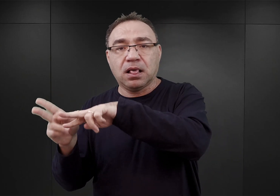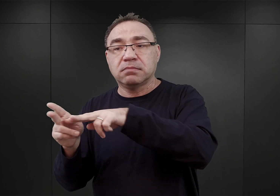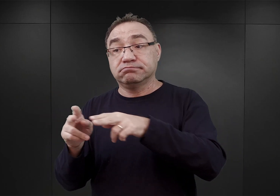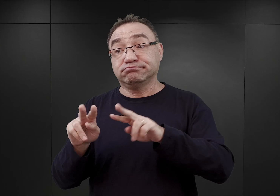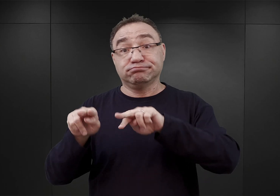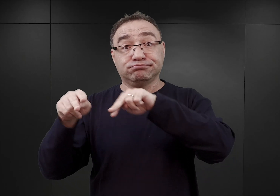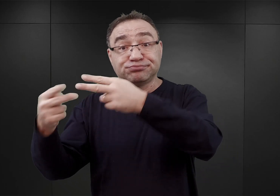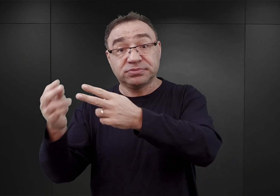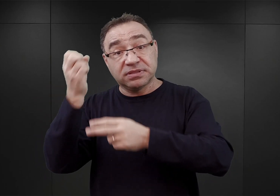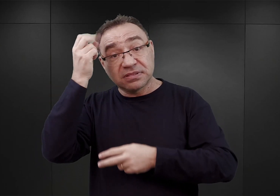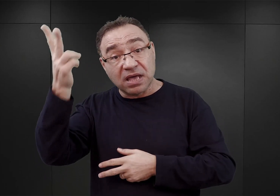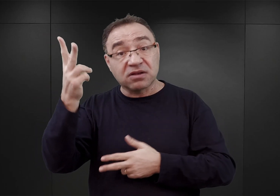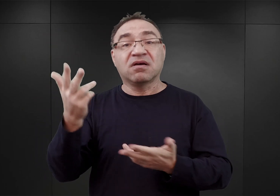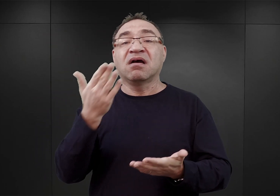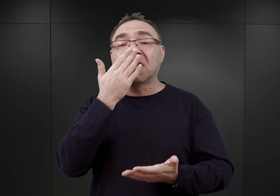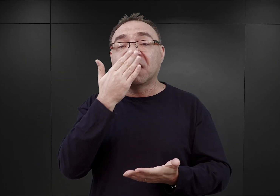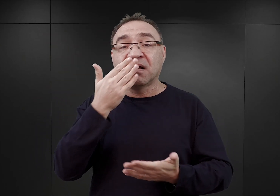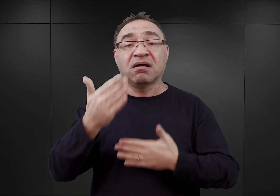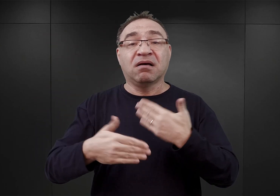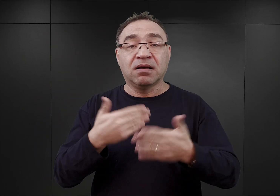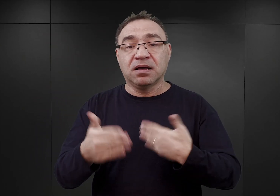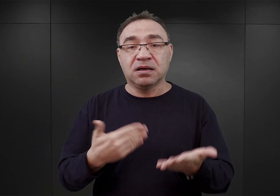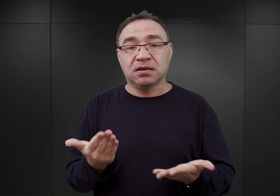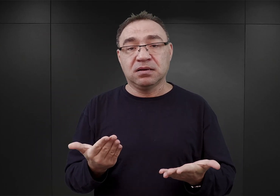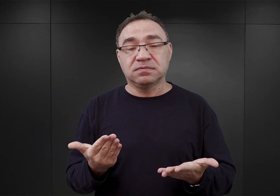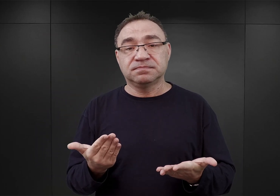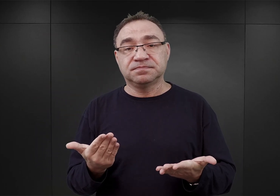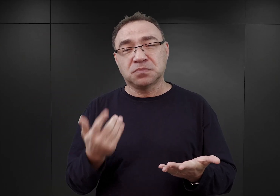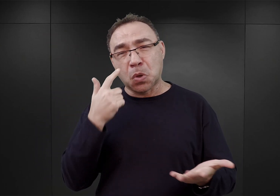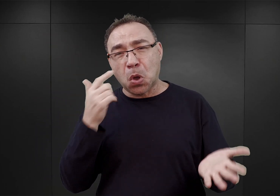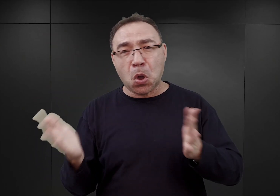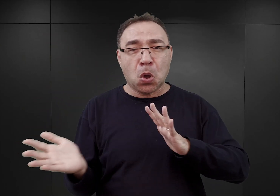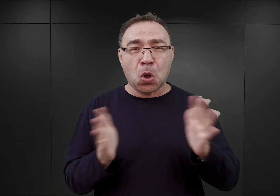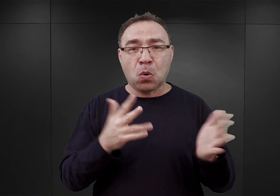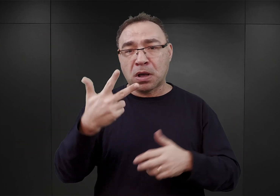Rezultat był taki, że po mniej więcej trzech tygodniach